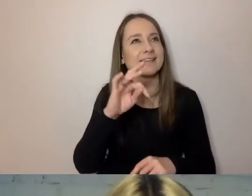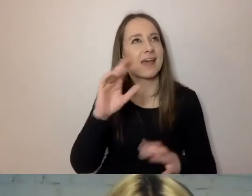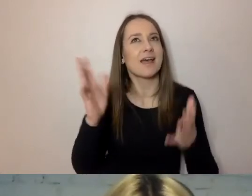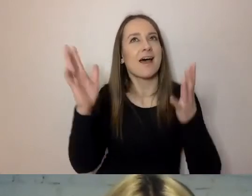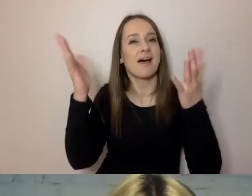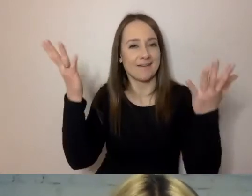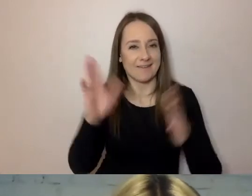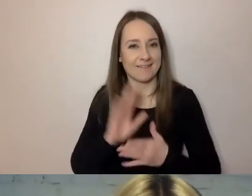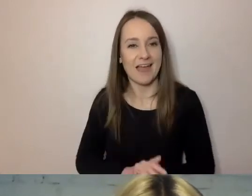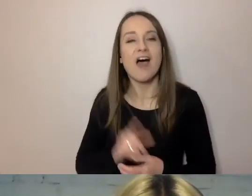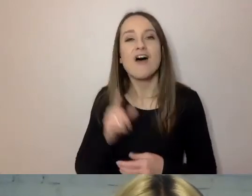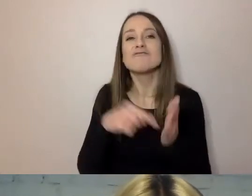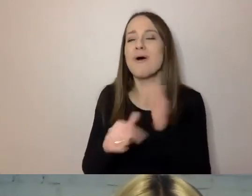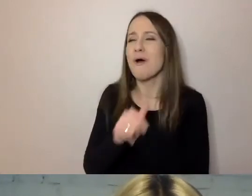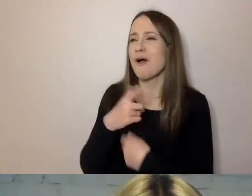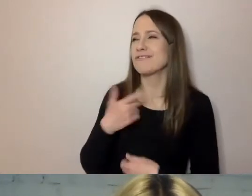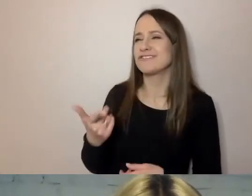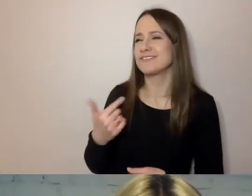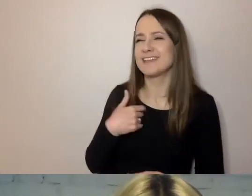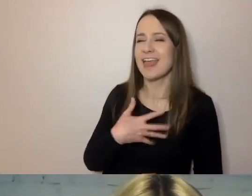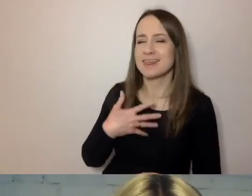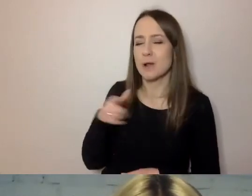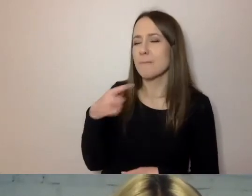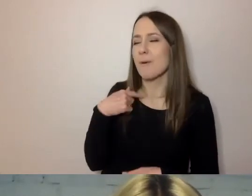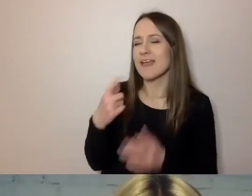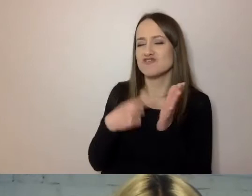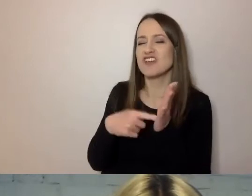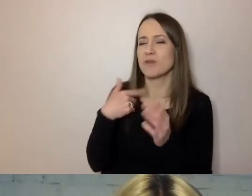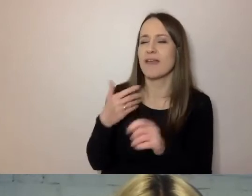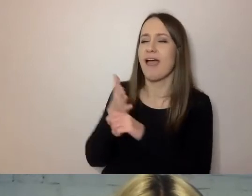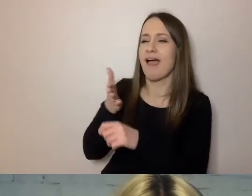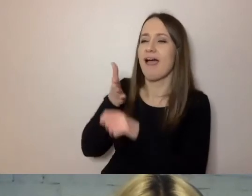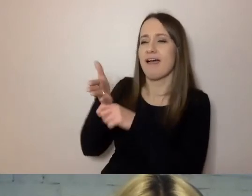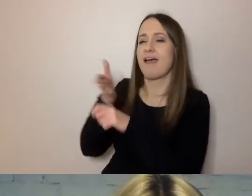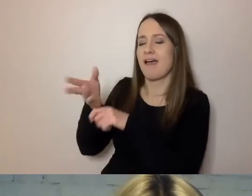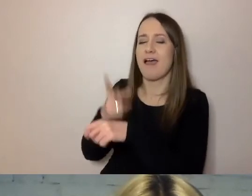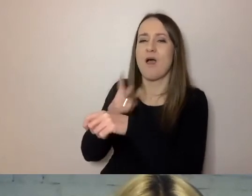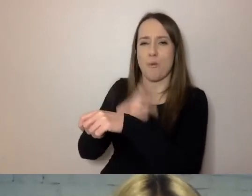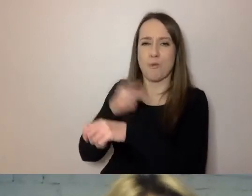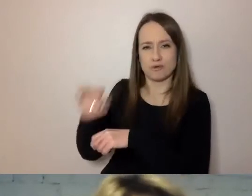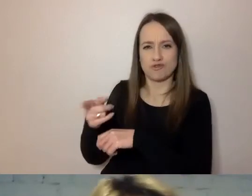Może dlatego, że częściej byłem klientem urzędu niż urzędnikiem, choć z wykształcenia urzędnikiem również jestem.